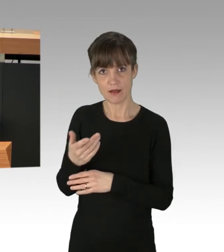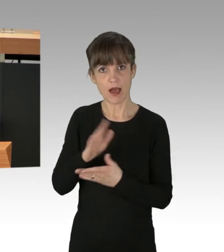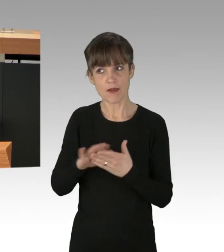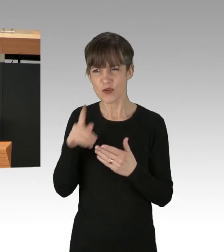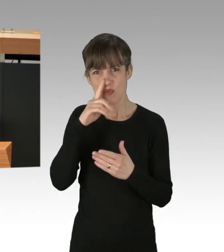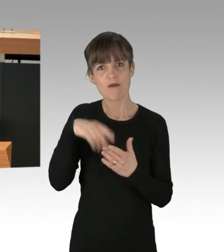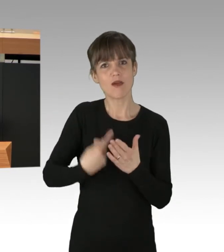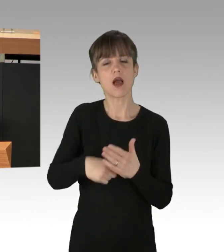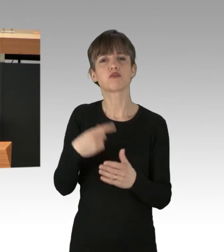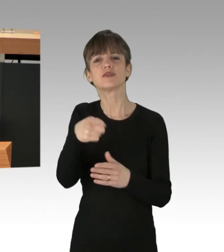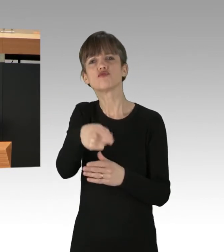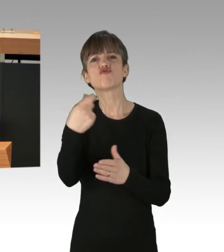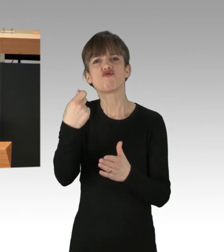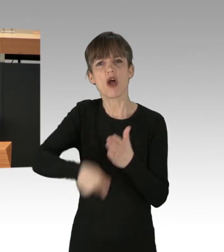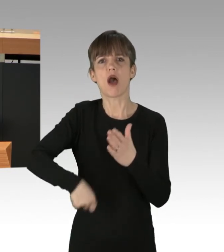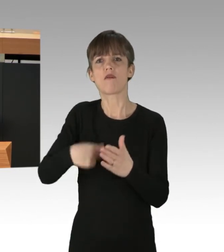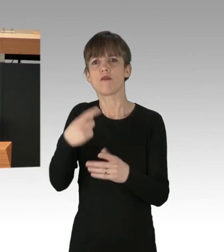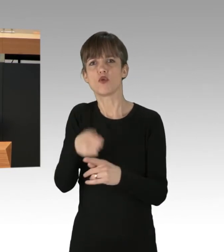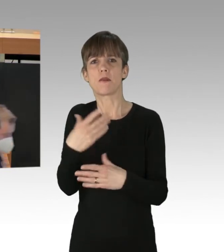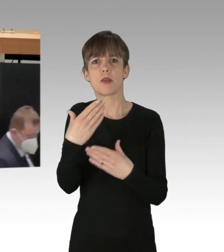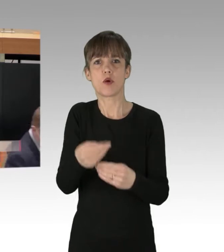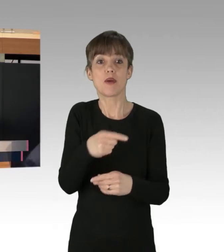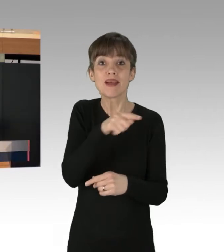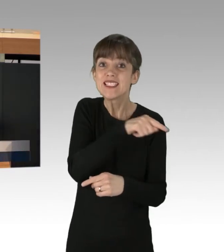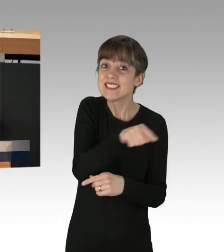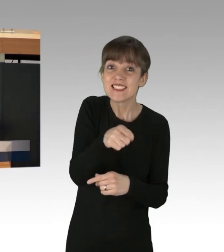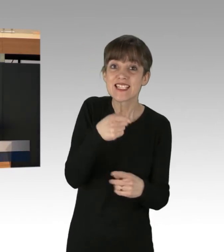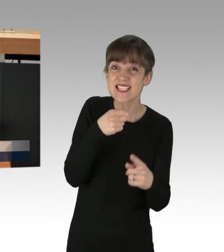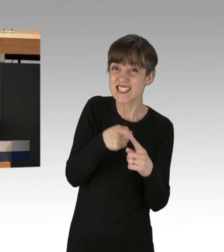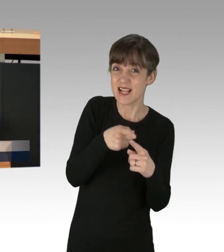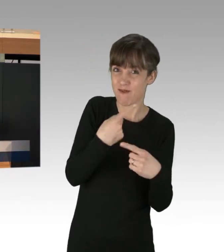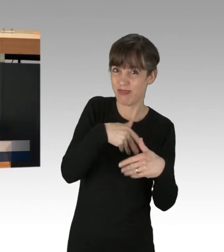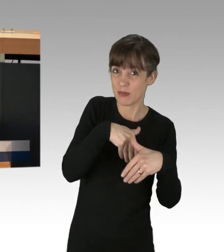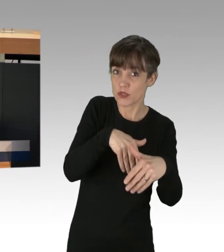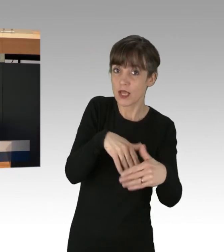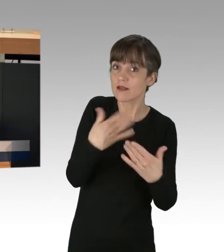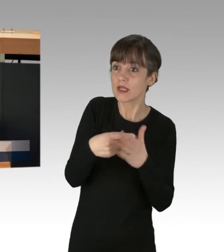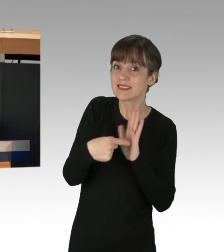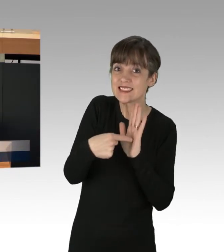die auf fundamentale Probleme dieser Gesellschaft aufmerksam machen. Es ist keine Bagatelle,